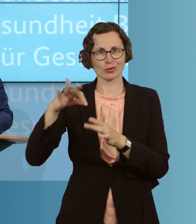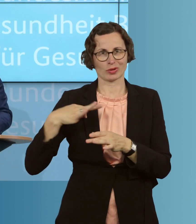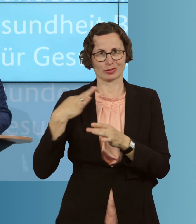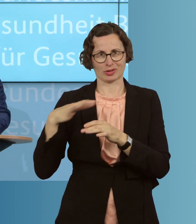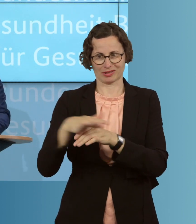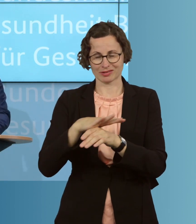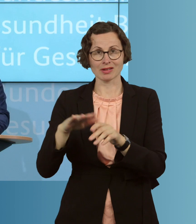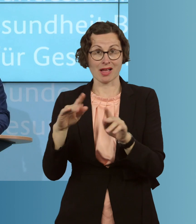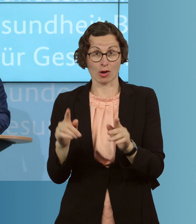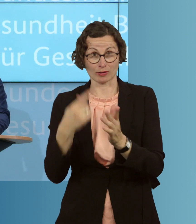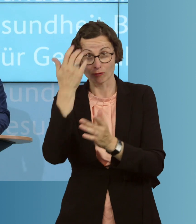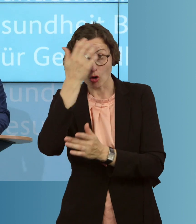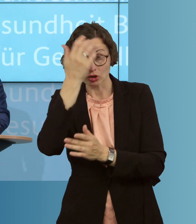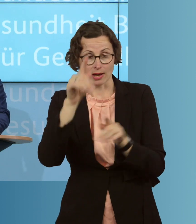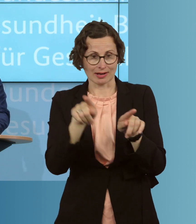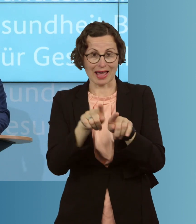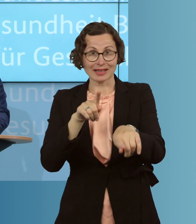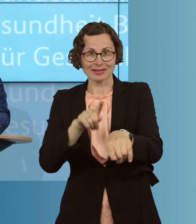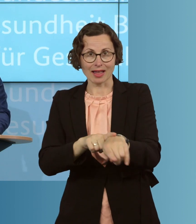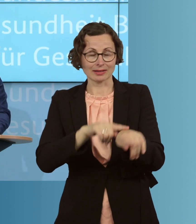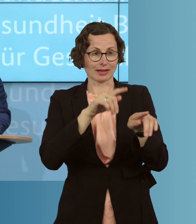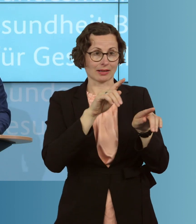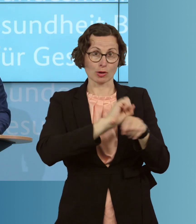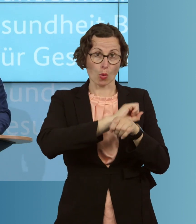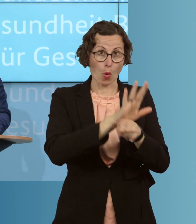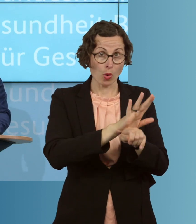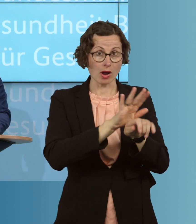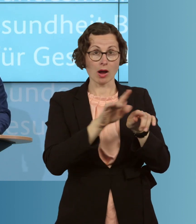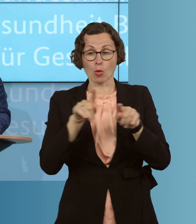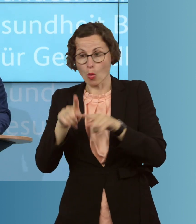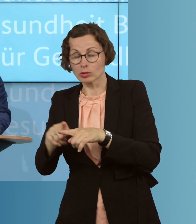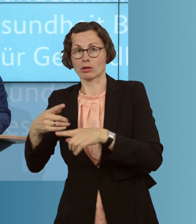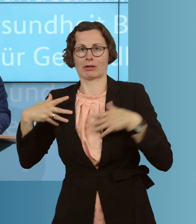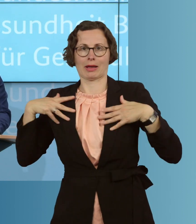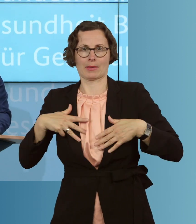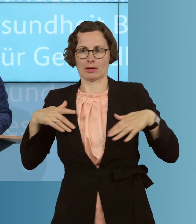wenn, gleichzeitig mit einer Grippewelle, wir auch eine mögliche weitere Coronawelle